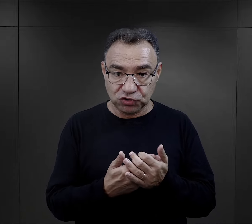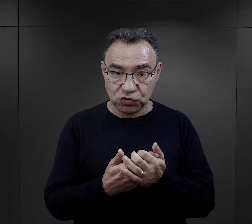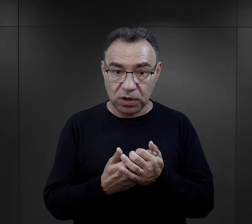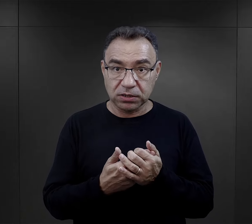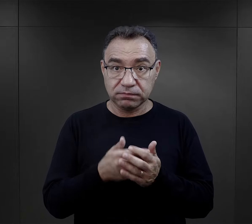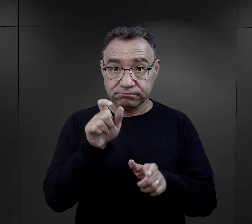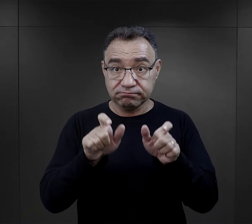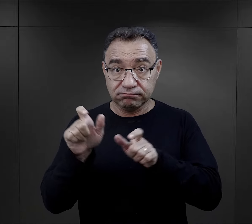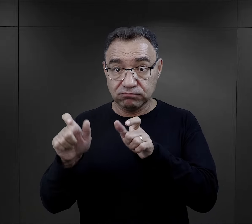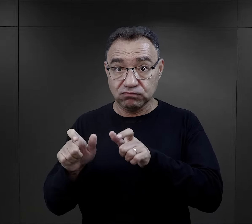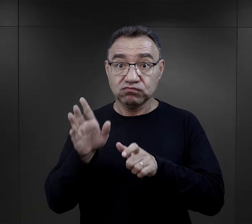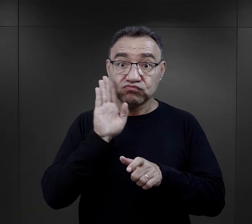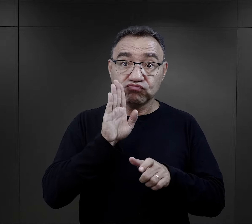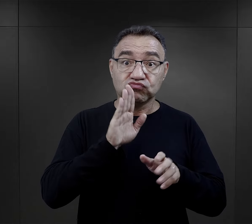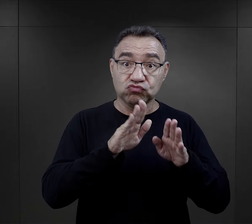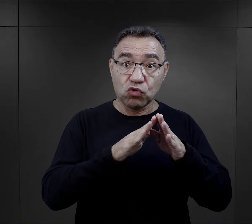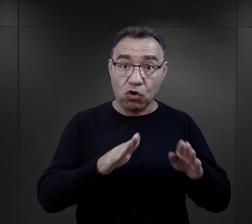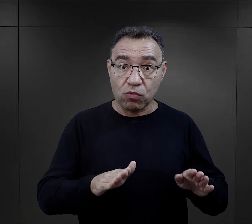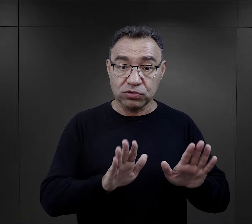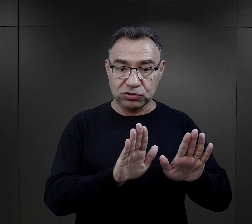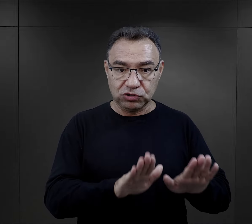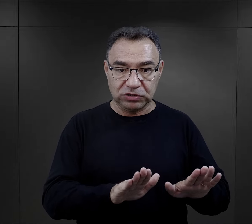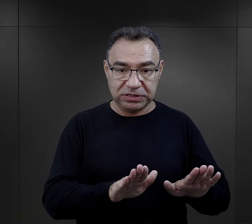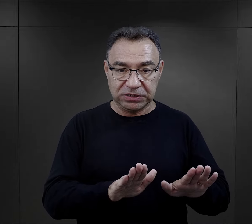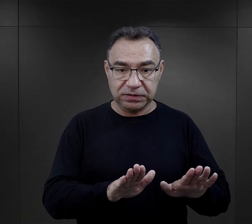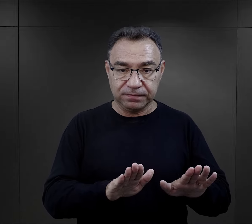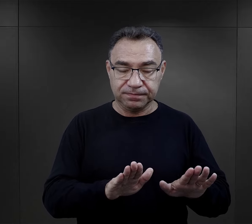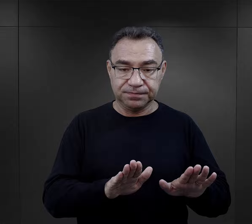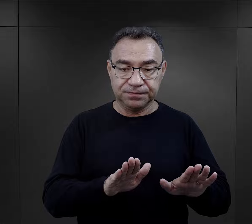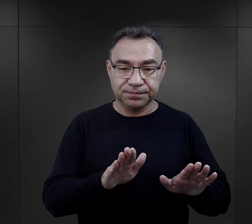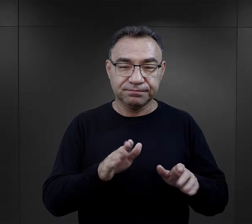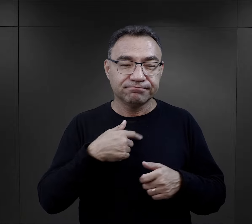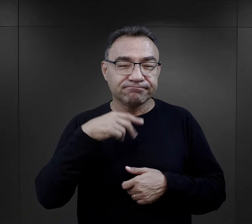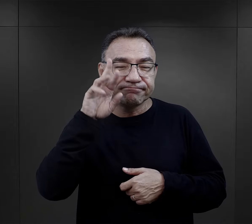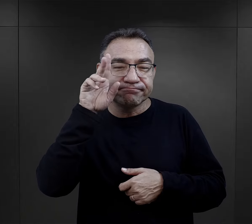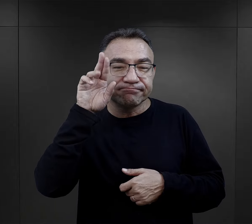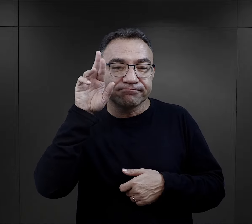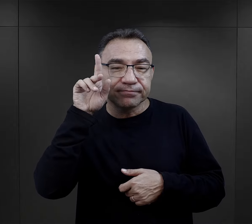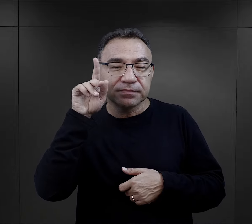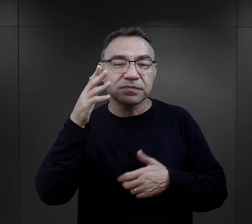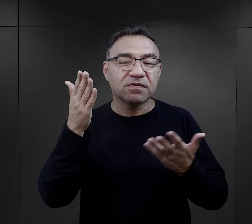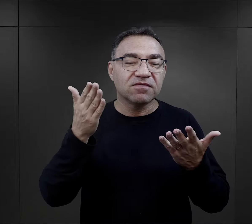Im dłużej udało się więźniom pozostać w obozie, tym ich orientacja